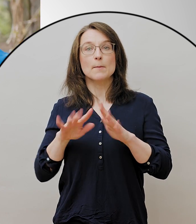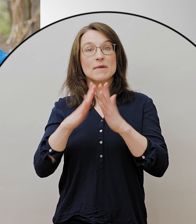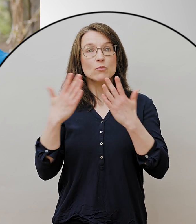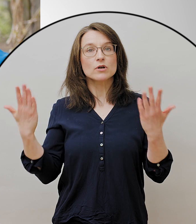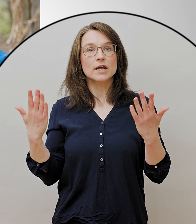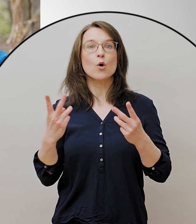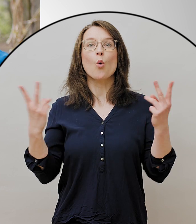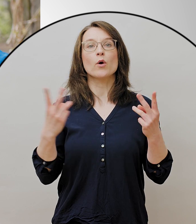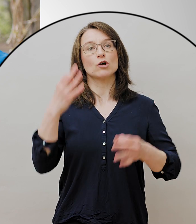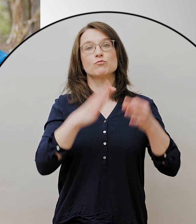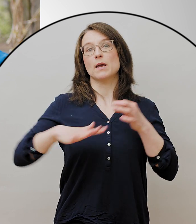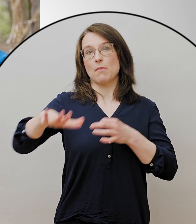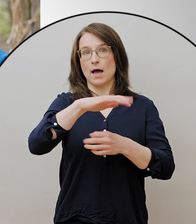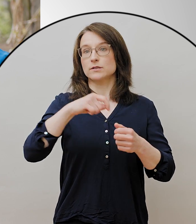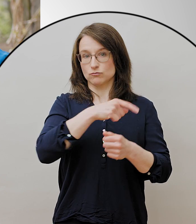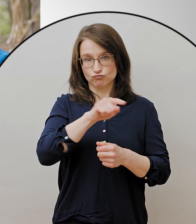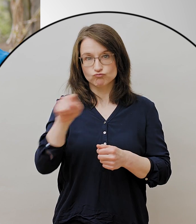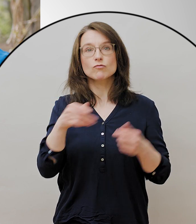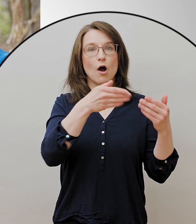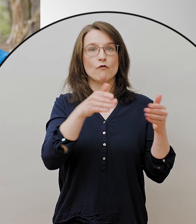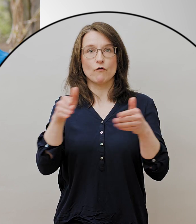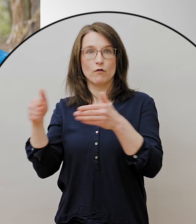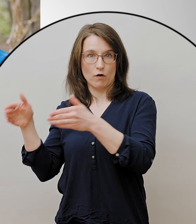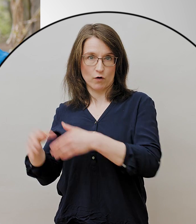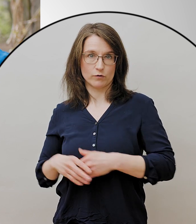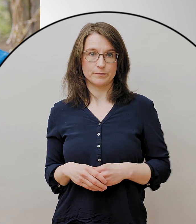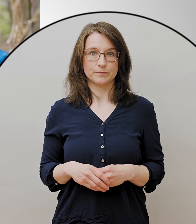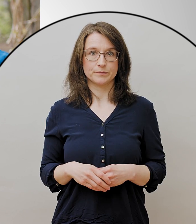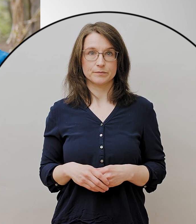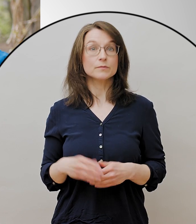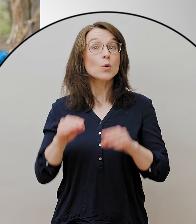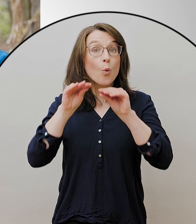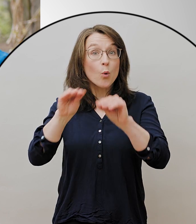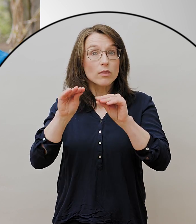Zusätzlich ist es jetzt auch Kleingruppenunterricht bis zu fünf Personen möglich.